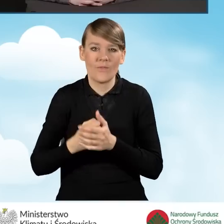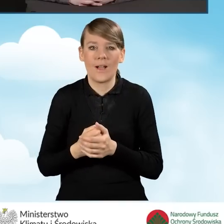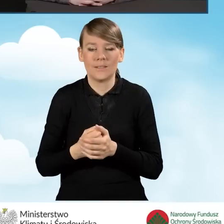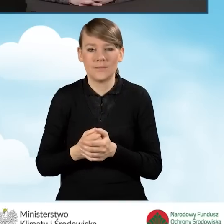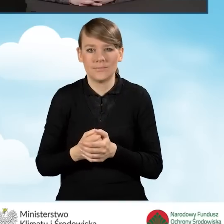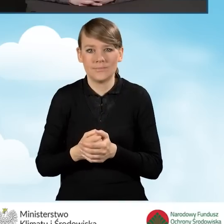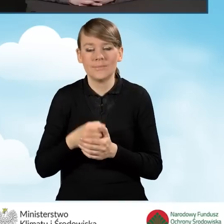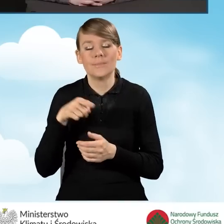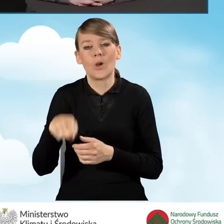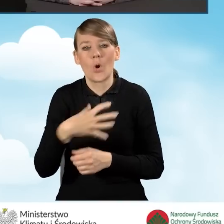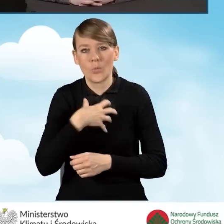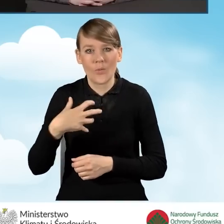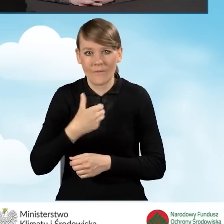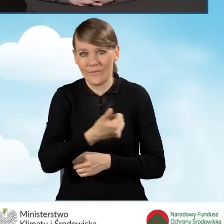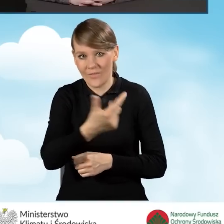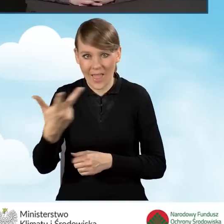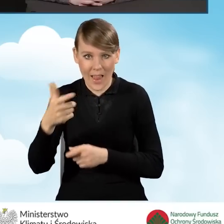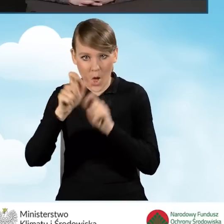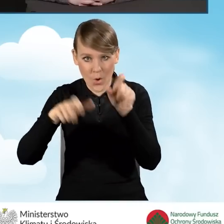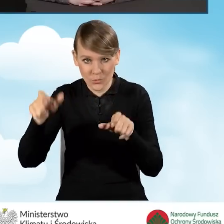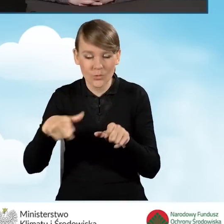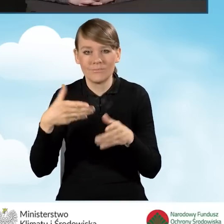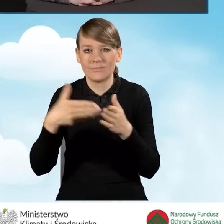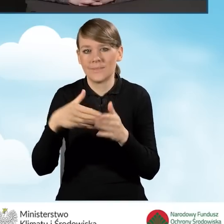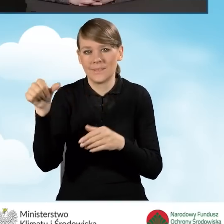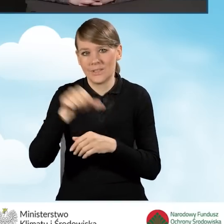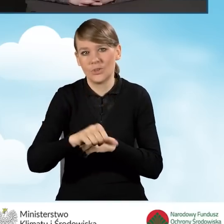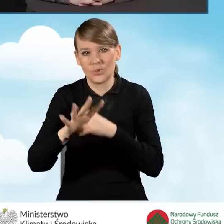dla gospodarstwa wieloosobowego do 1090 złotych,